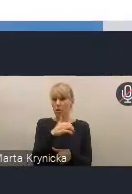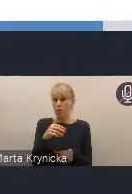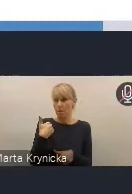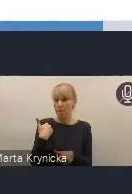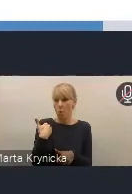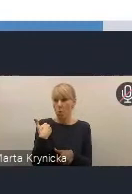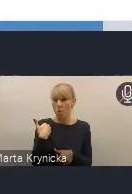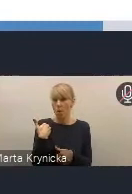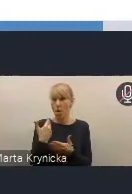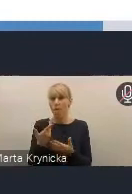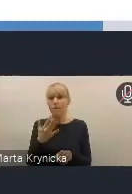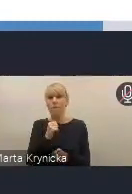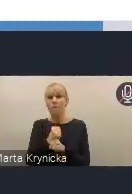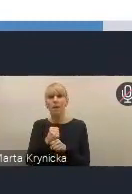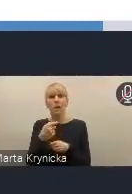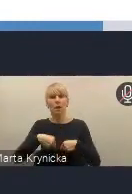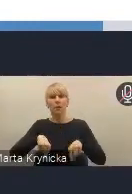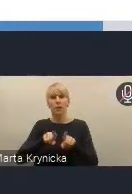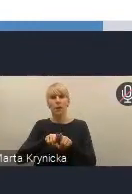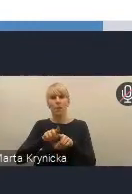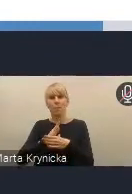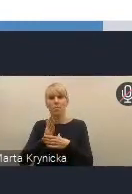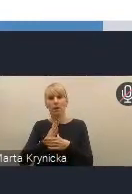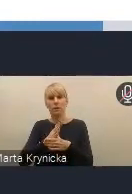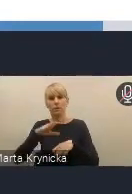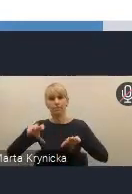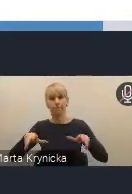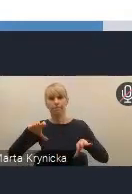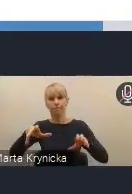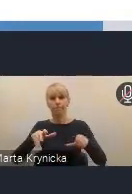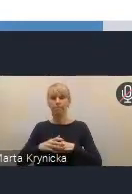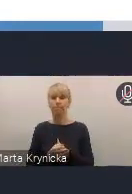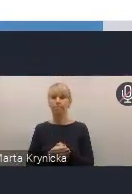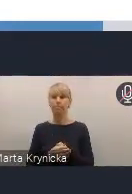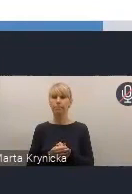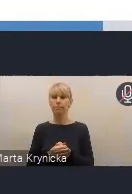w pracach naszego zespołu międzyresortowego. Myślę, że udział samorządów